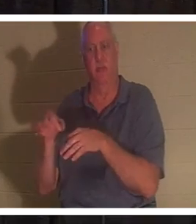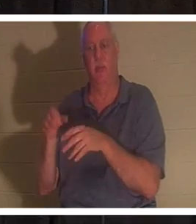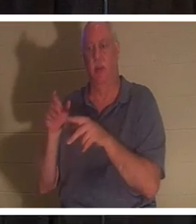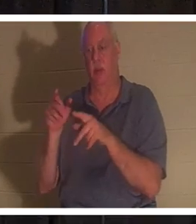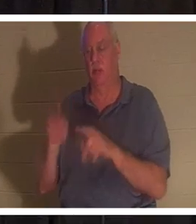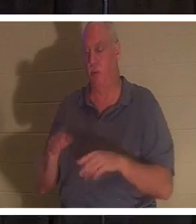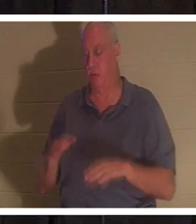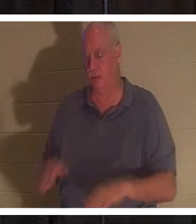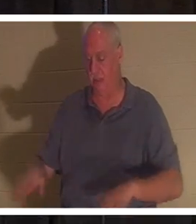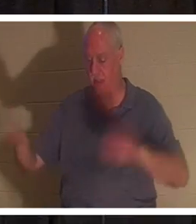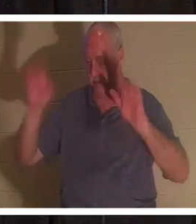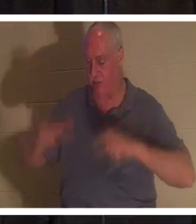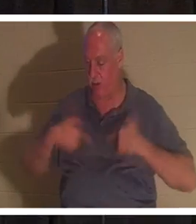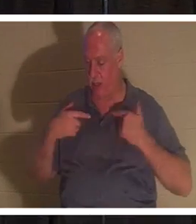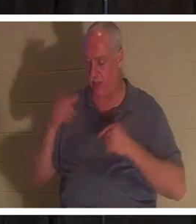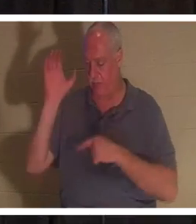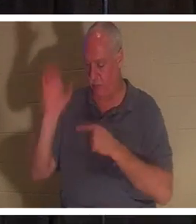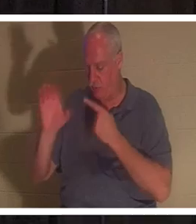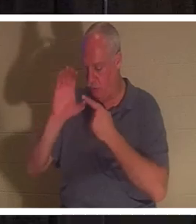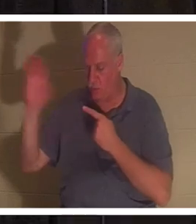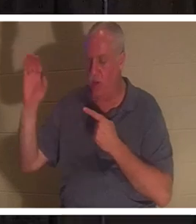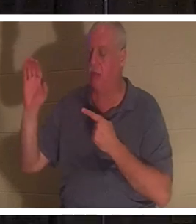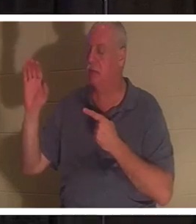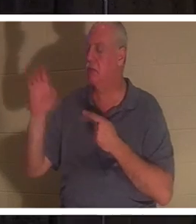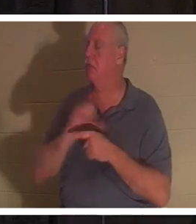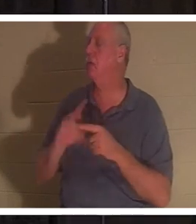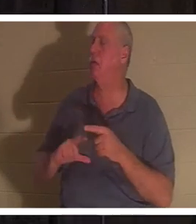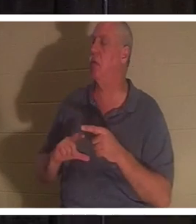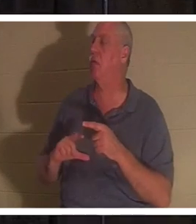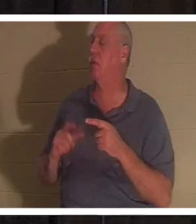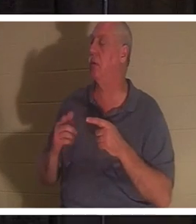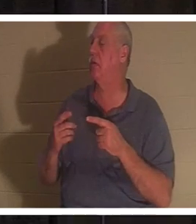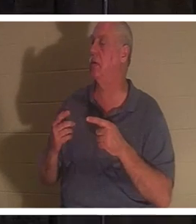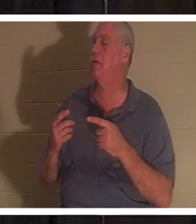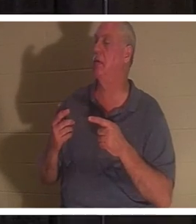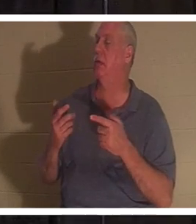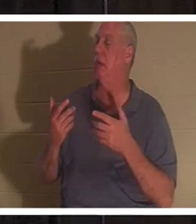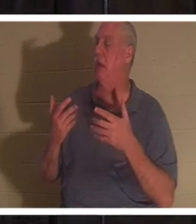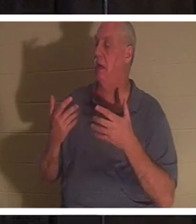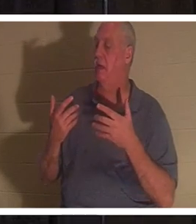croix et dit : "Oh Seigneur, je ne veux plus suivre mon chemin". Cette personne naît de nouveau !